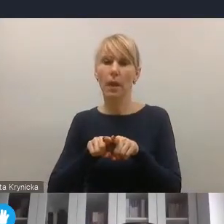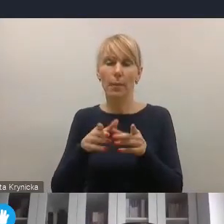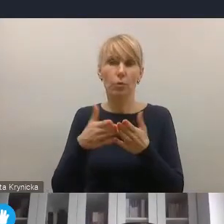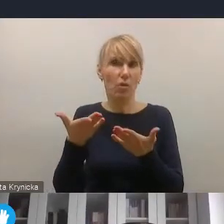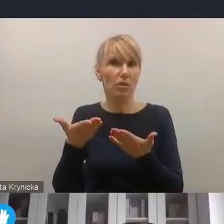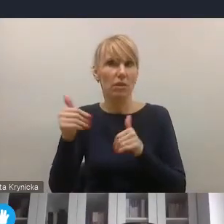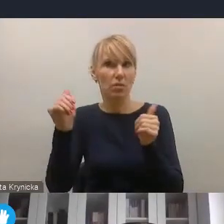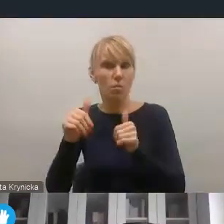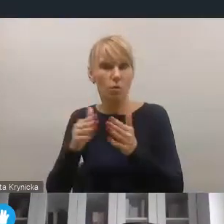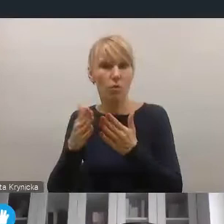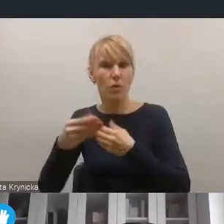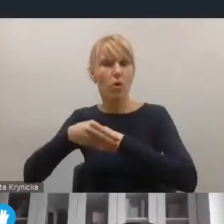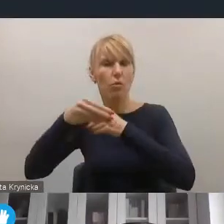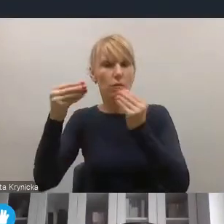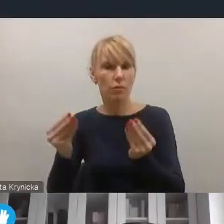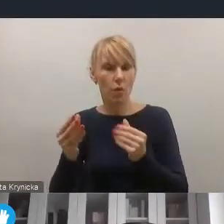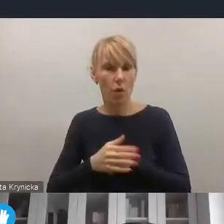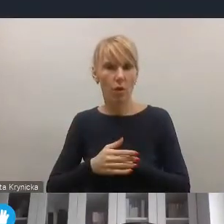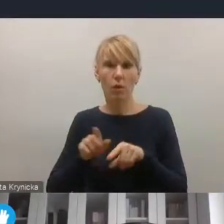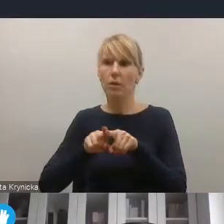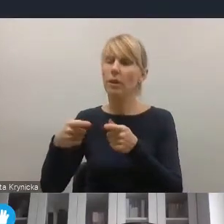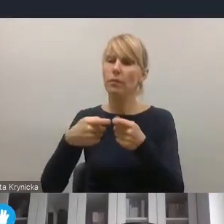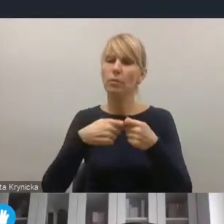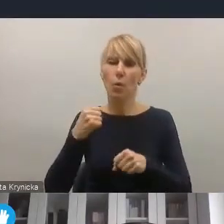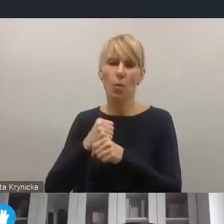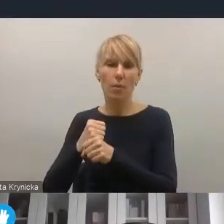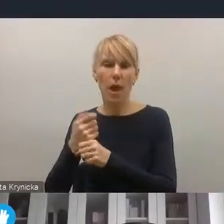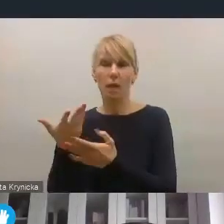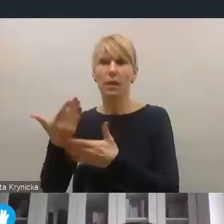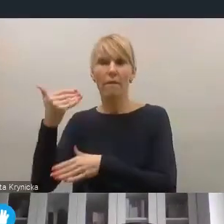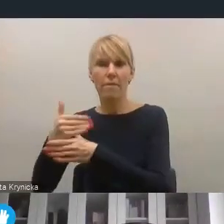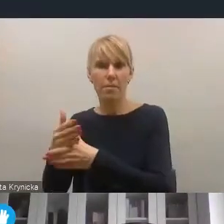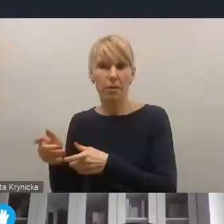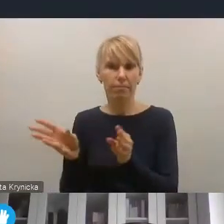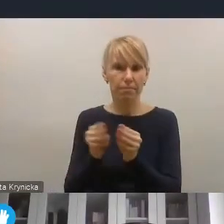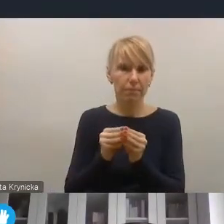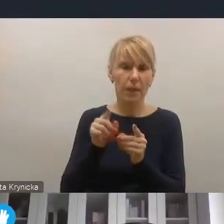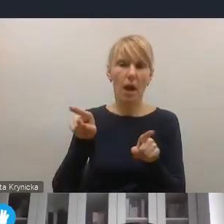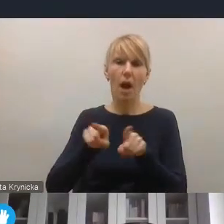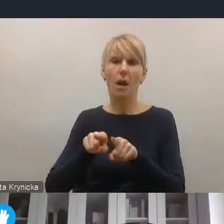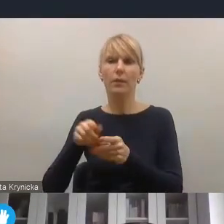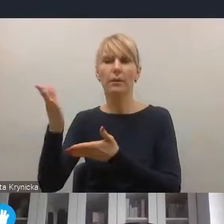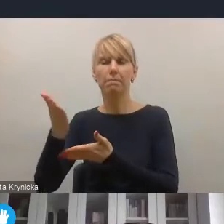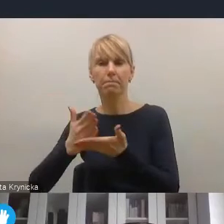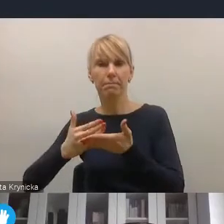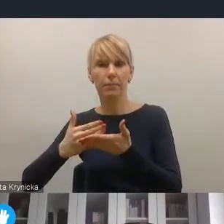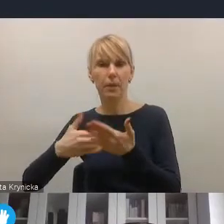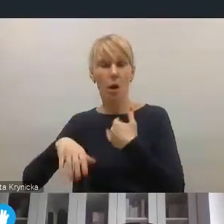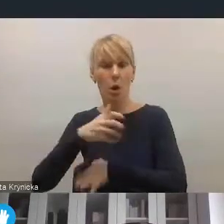Zarówno w wymiarze gospodarczym, współpracy samorządu z przedsiębiorcami, ale także chociażby segmentu gospodarki wodorowej,